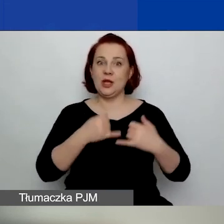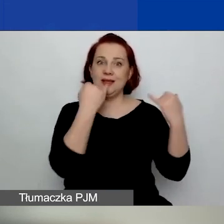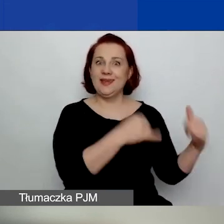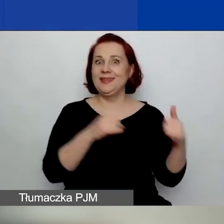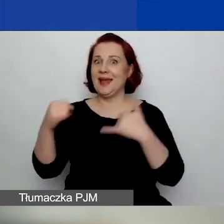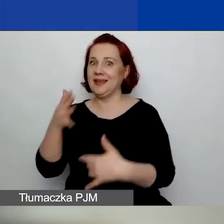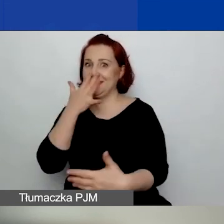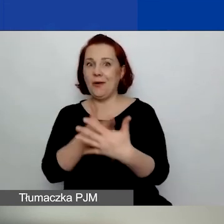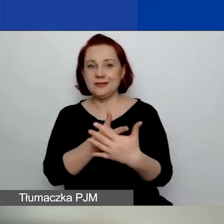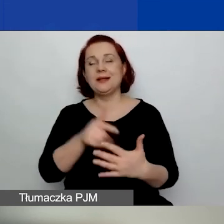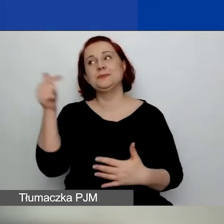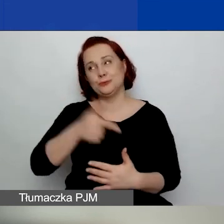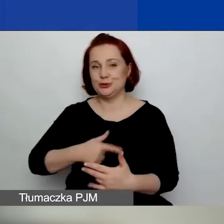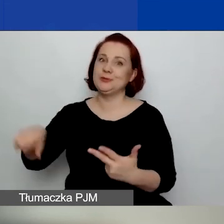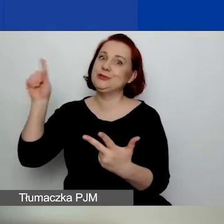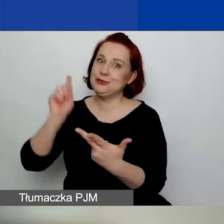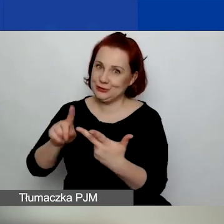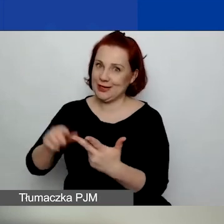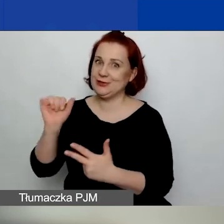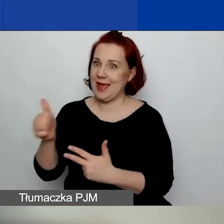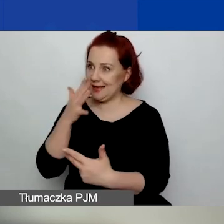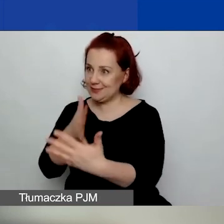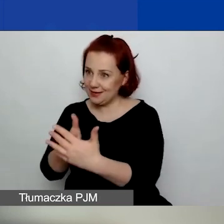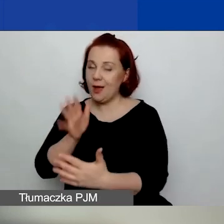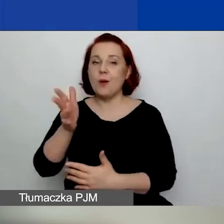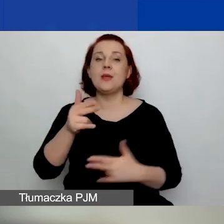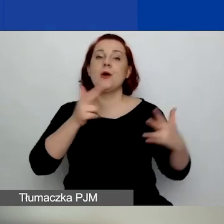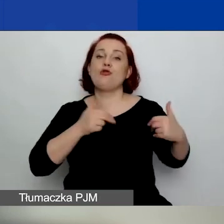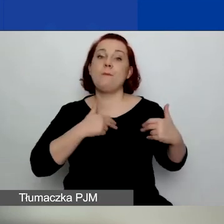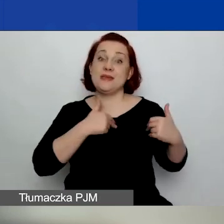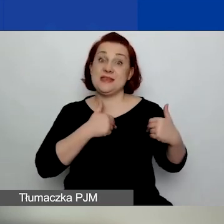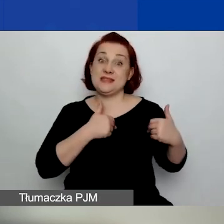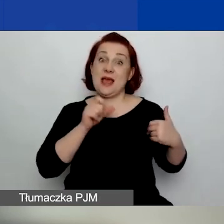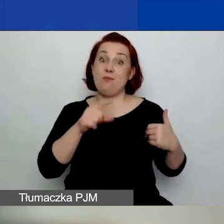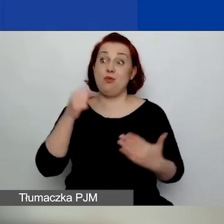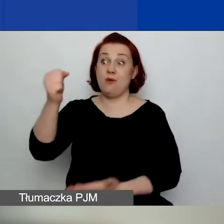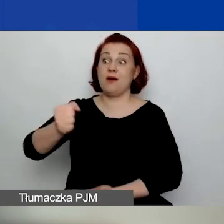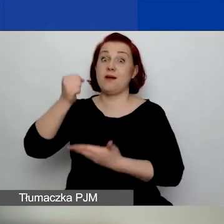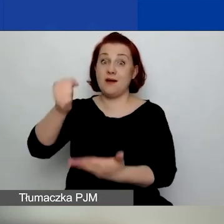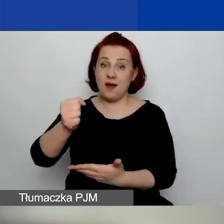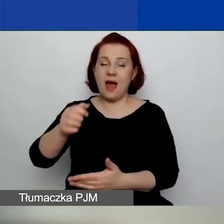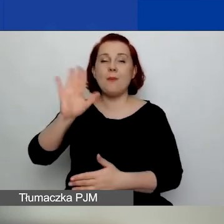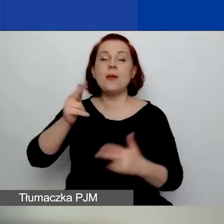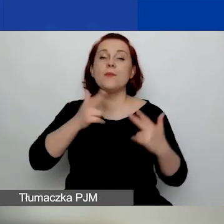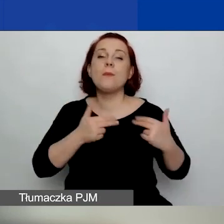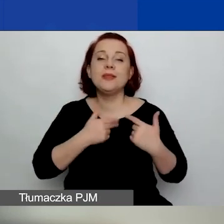Później wioski są rozpatrywane na komisji grantowej, a listę rankingową zatwierdza komitet wykonawczy.